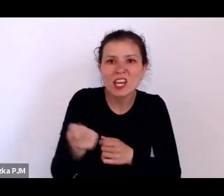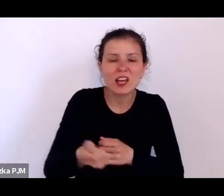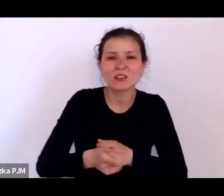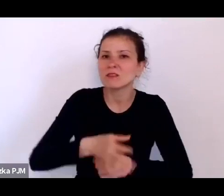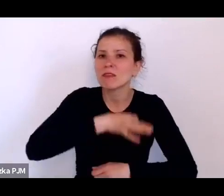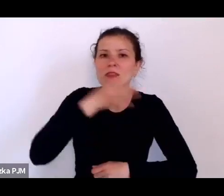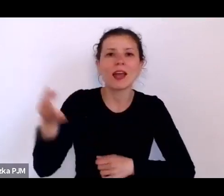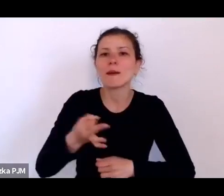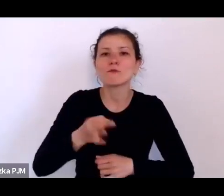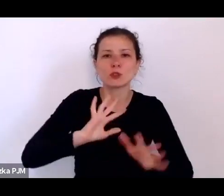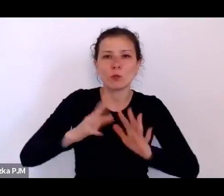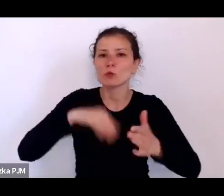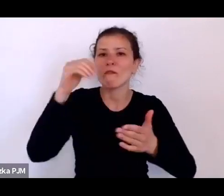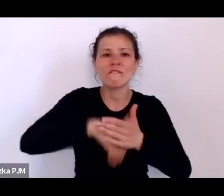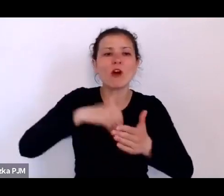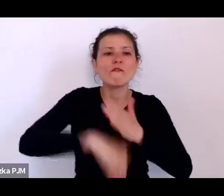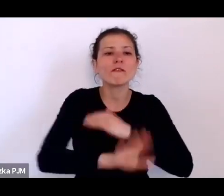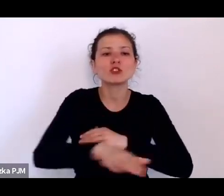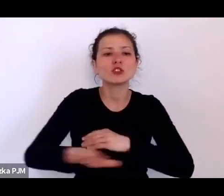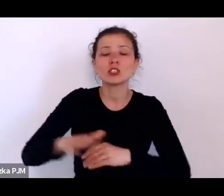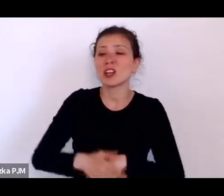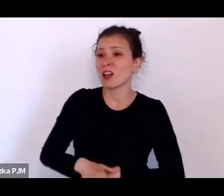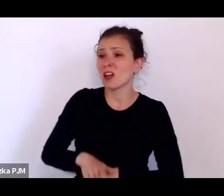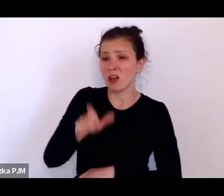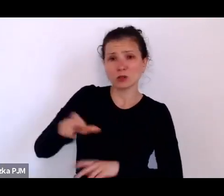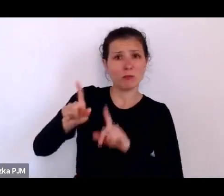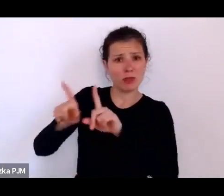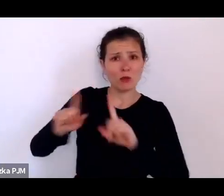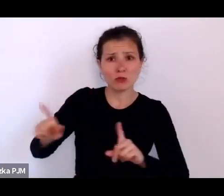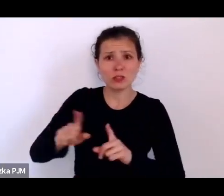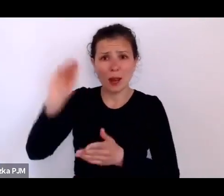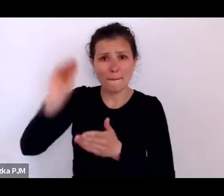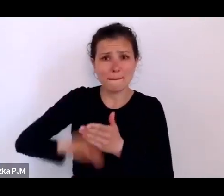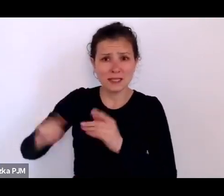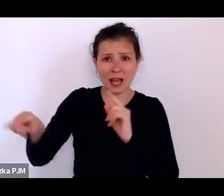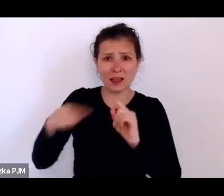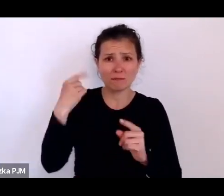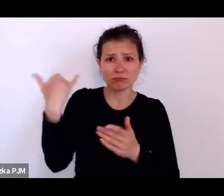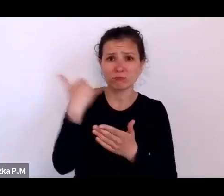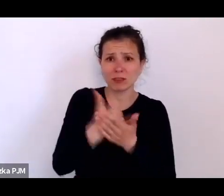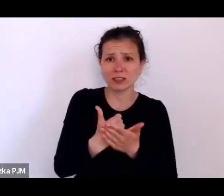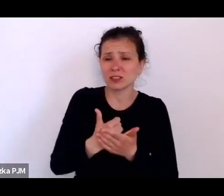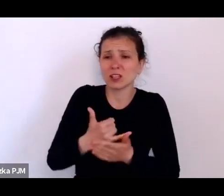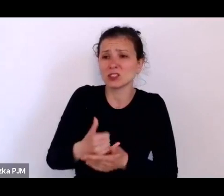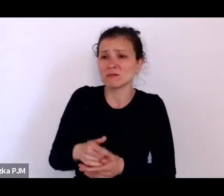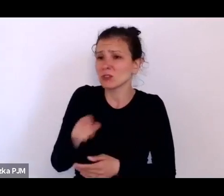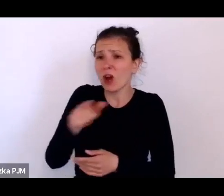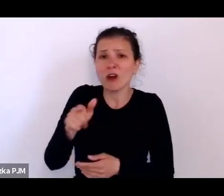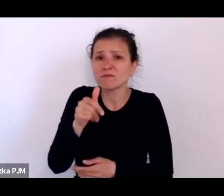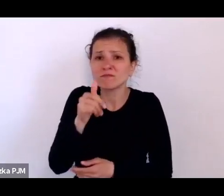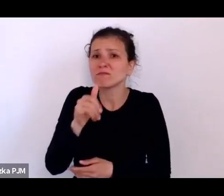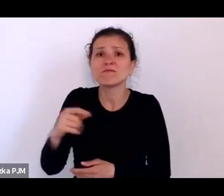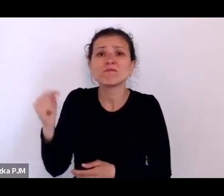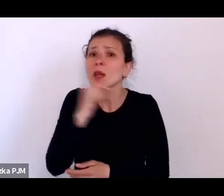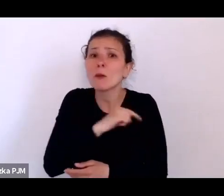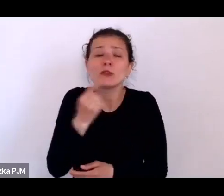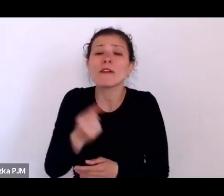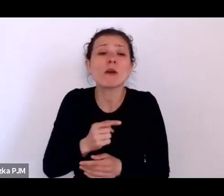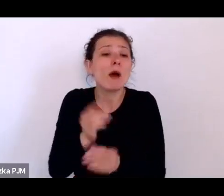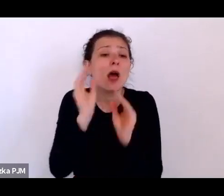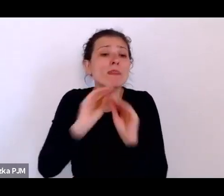i nauczyciele np. pisali, że oni nie są w stanie niczego nauczyć dzieci bez rózgi, że to jest zupełnie oczywiste.